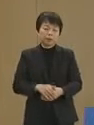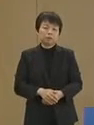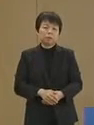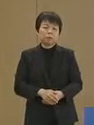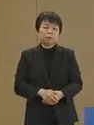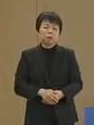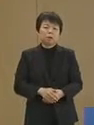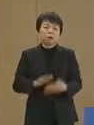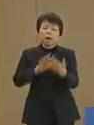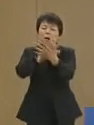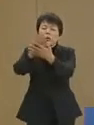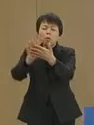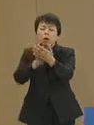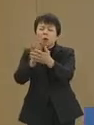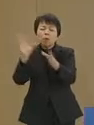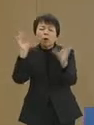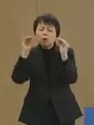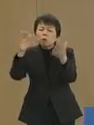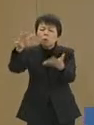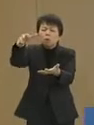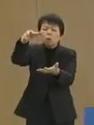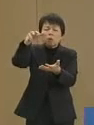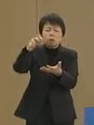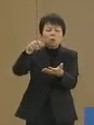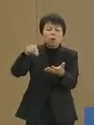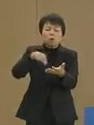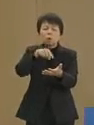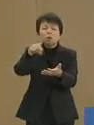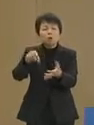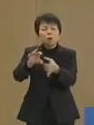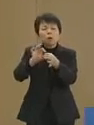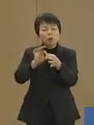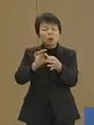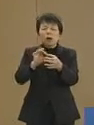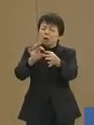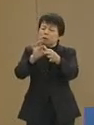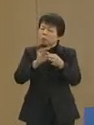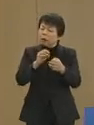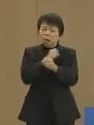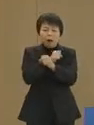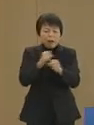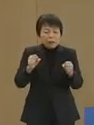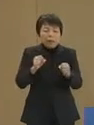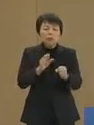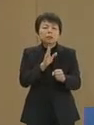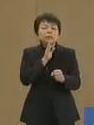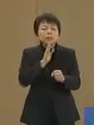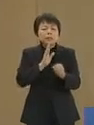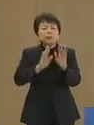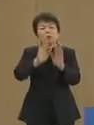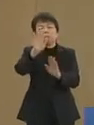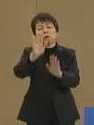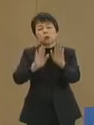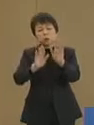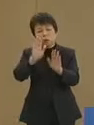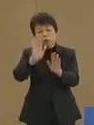オブラートに包まれた 情報の断片からでは 決して伝わっていない真実の姿